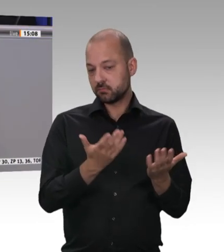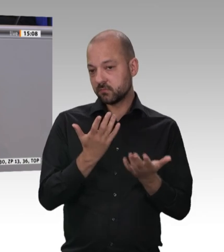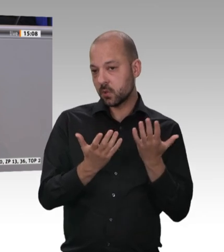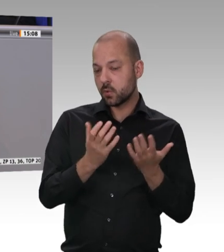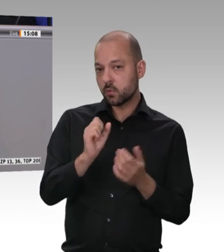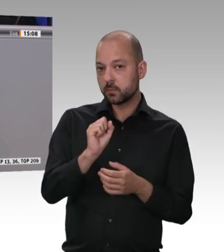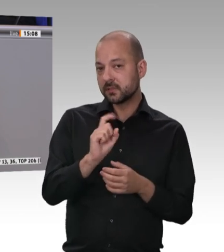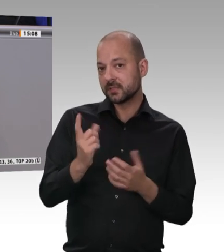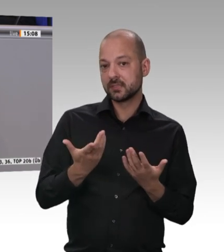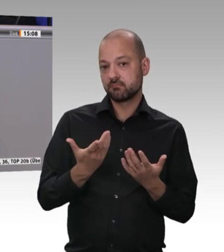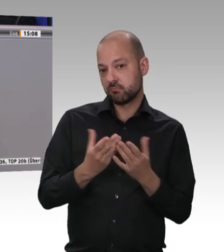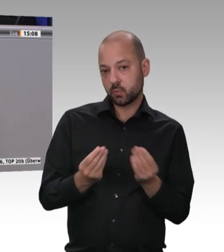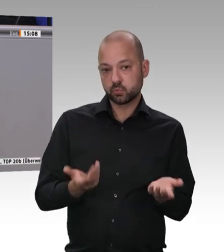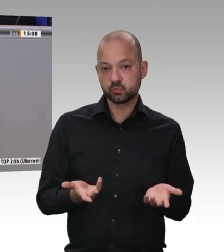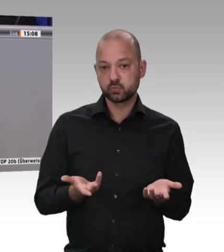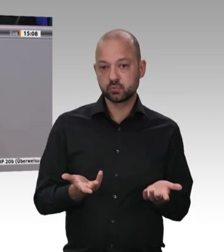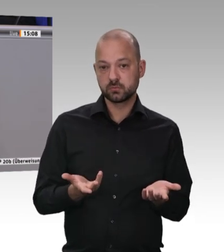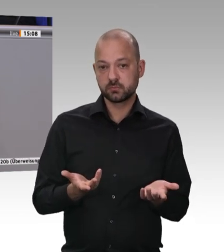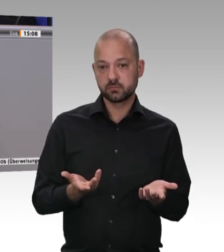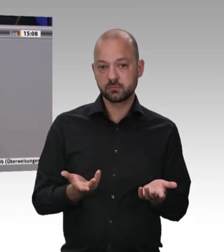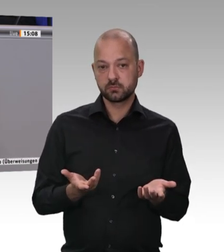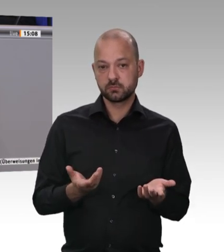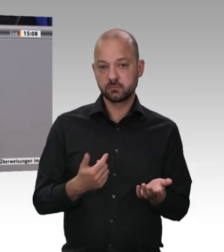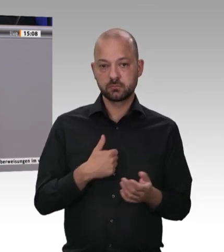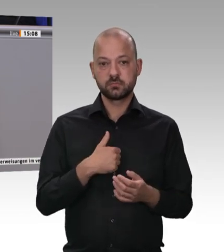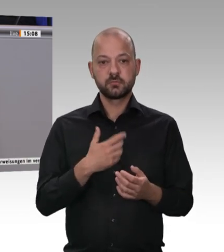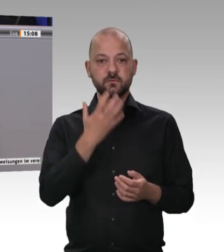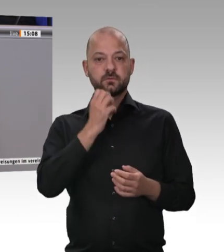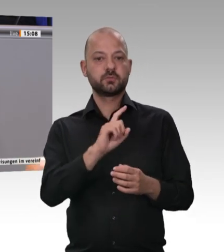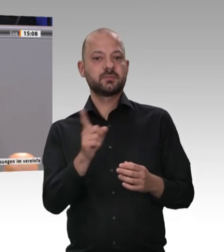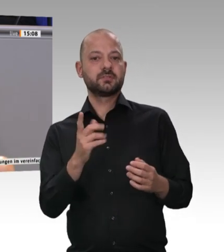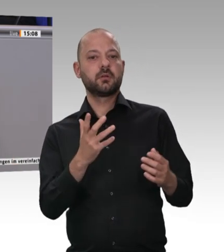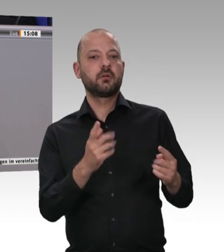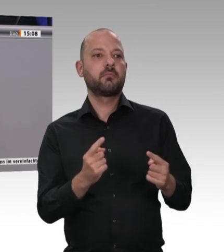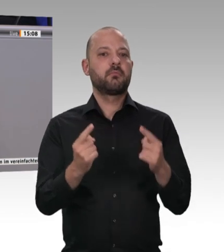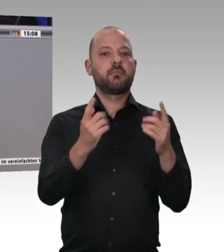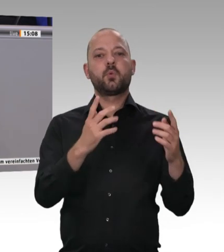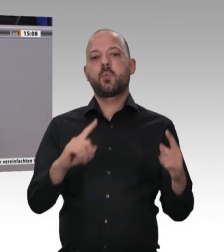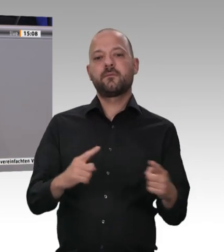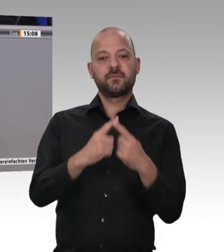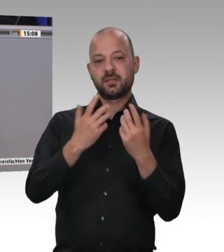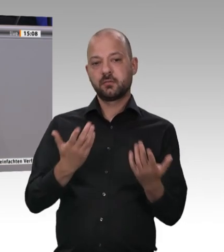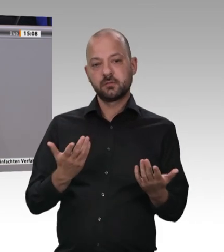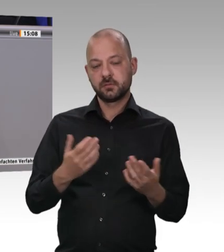Wir haben Arbeitnehmer und Dienstleistungsfreizügigkeit. Die meisten Verstöße werden wohl bei